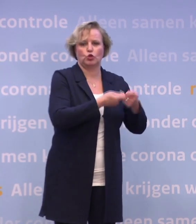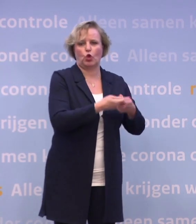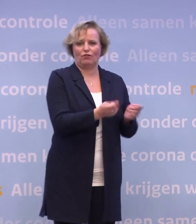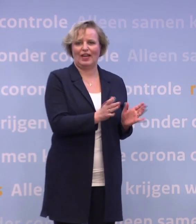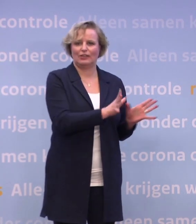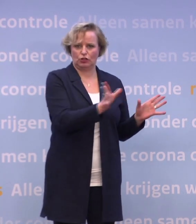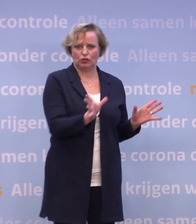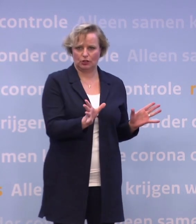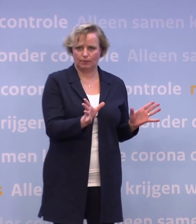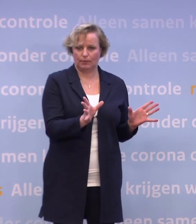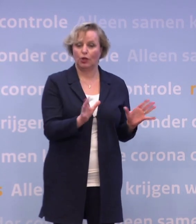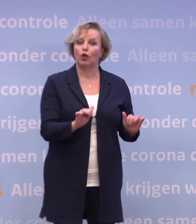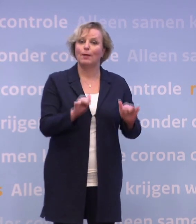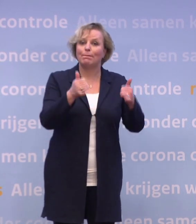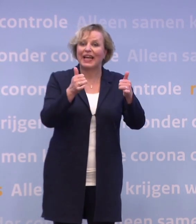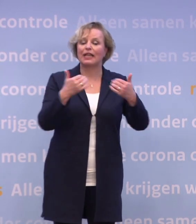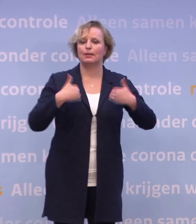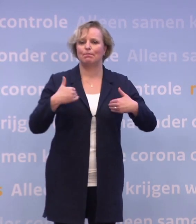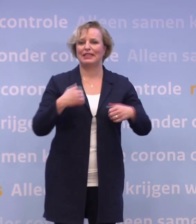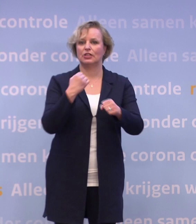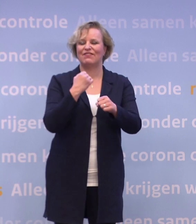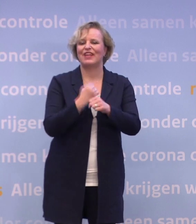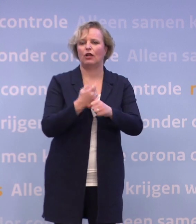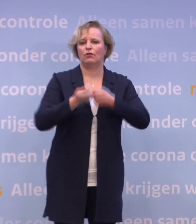Dat begint met de mensen die werken in het verpleeghuis.